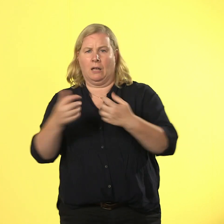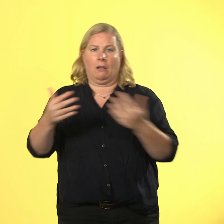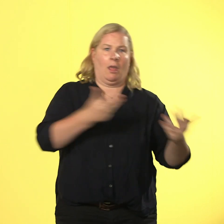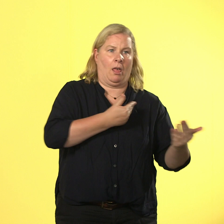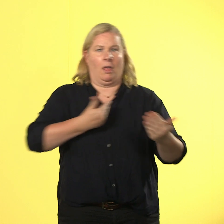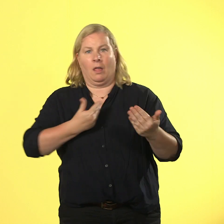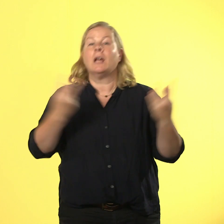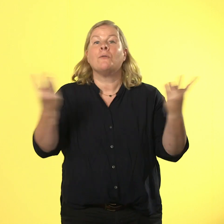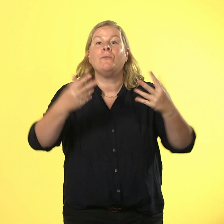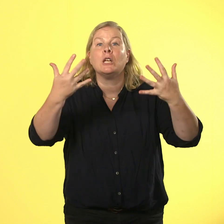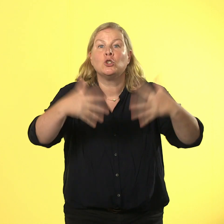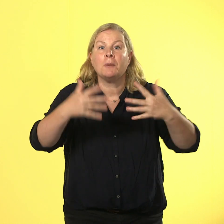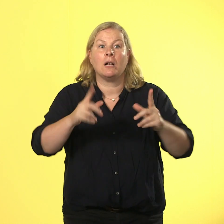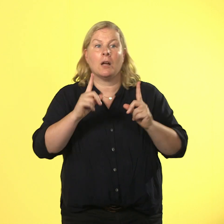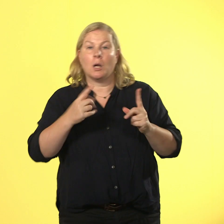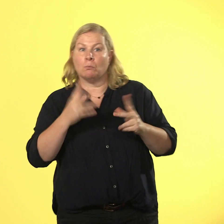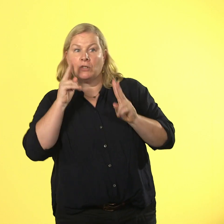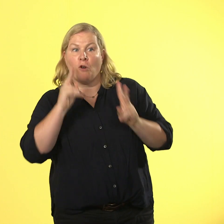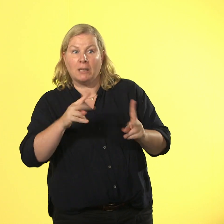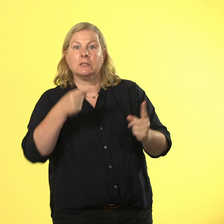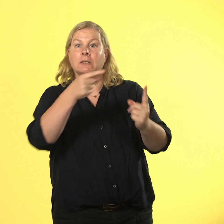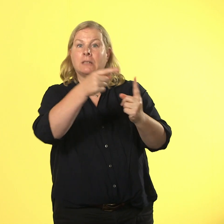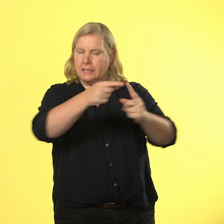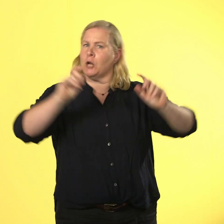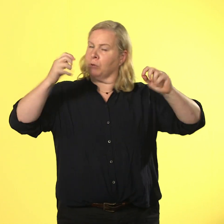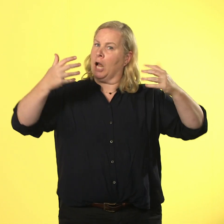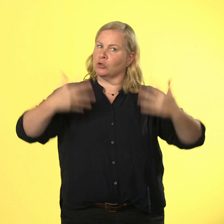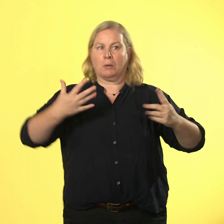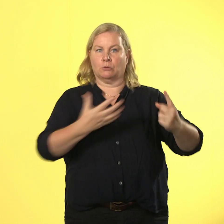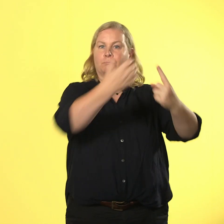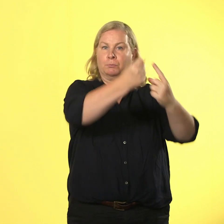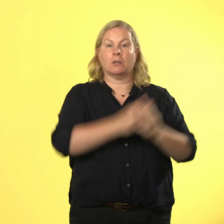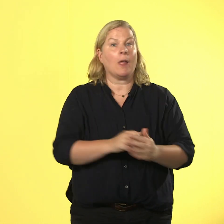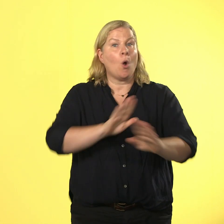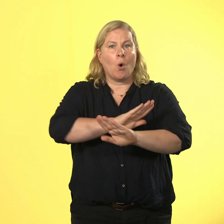dass man das ziel entspannt erreicht, ohne zu explodieren oder rauszufliegen.